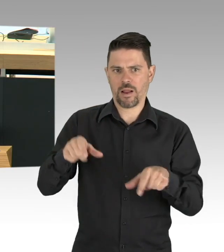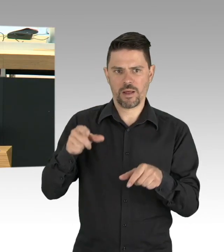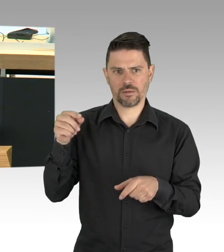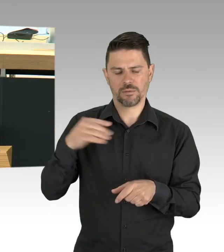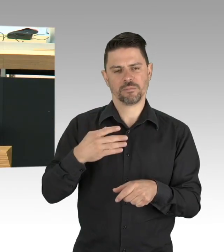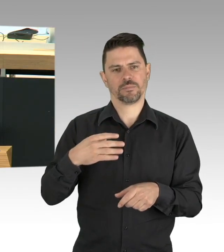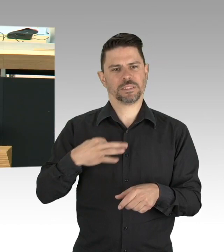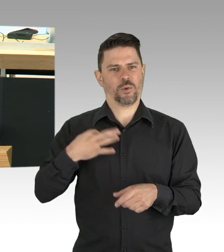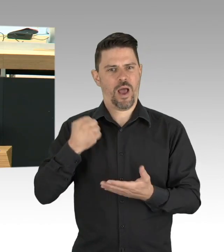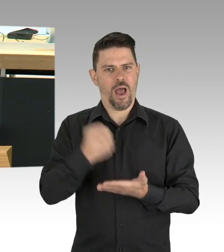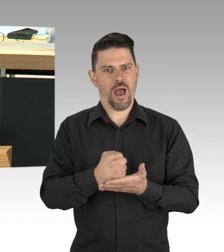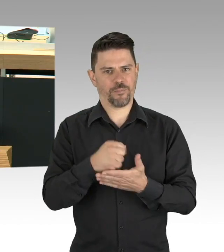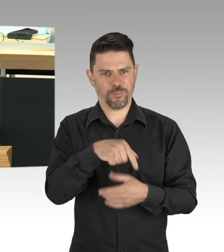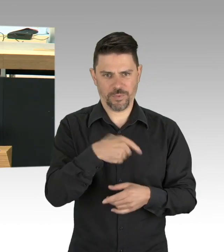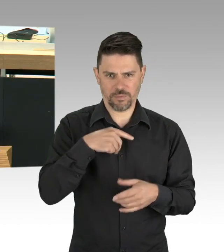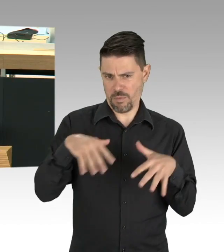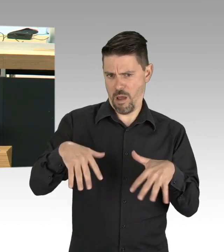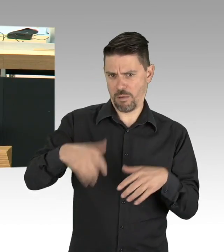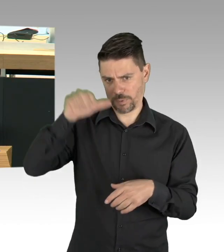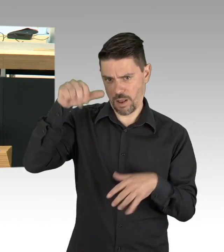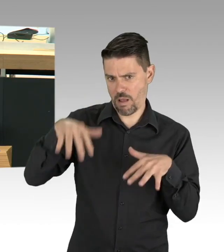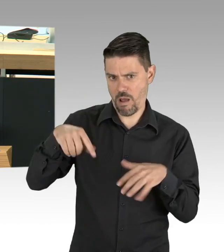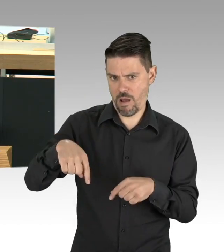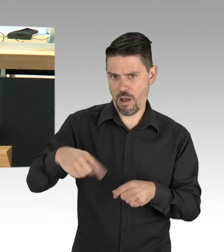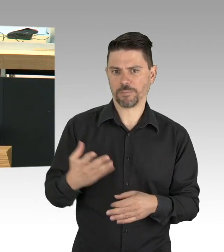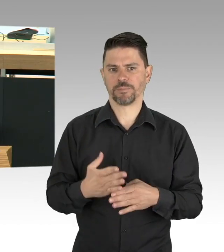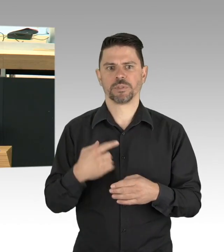das Hochfahren der Testzahlen, im gestrigen RKI Bericht steht,